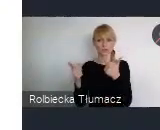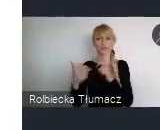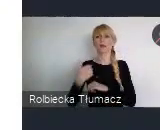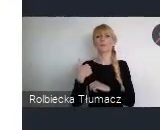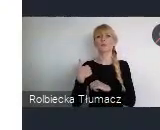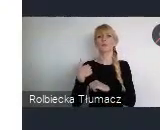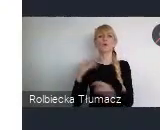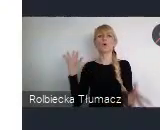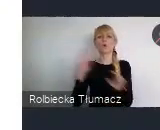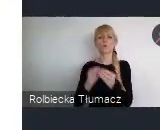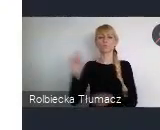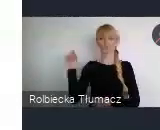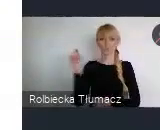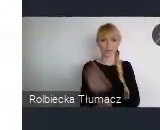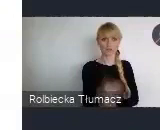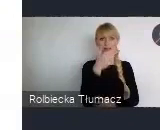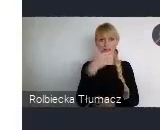organizowało się taką krótką sesje na 1.5 godziny.